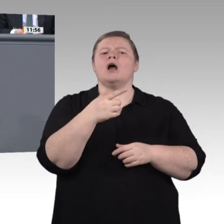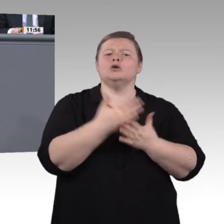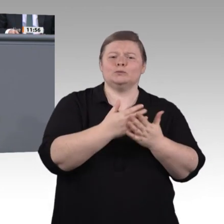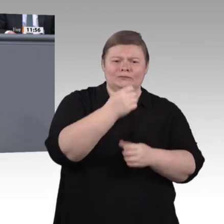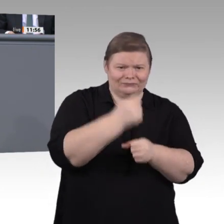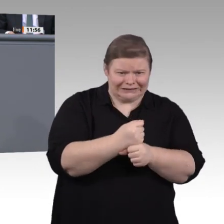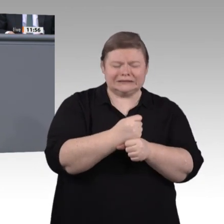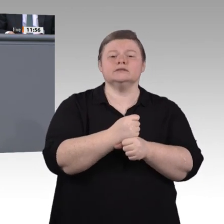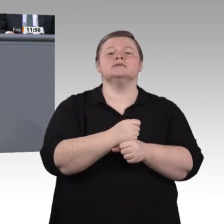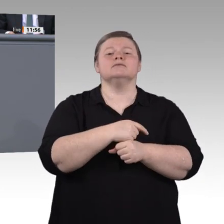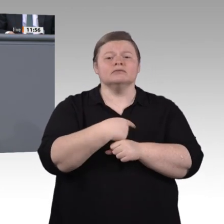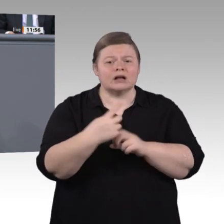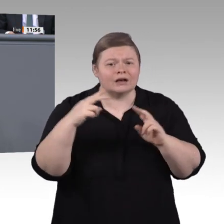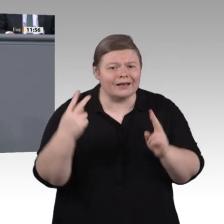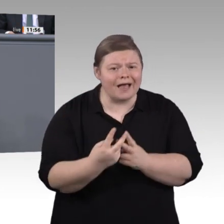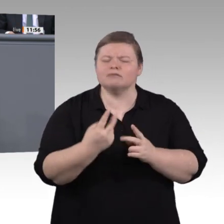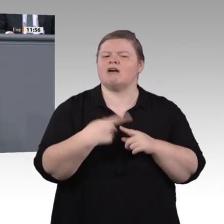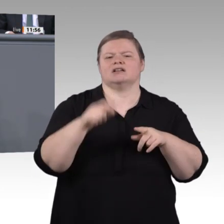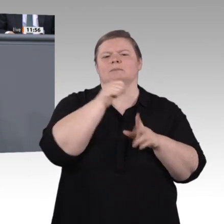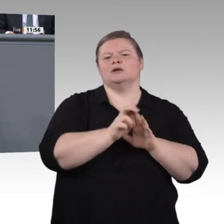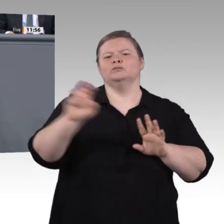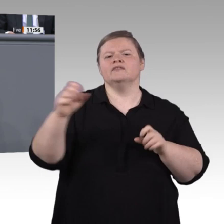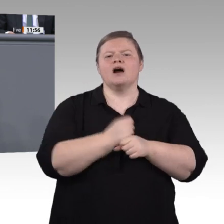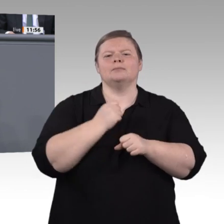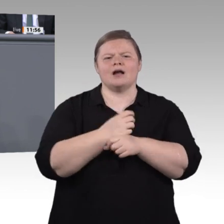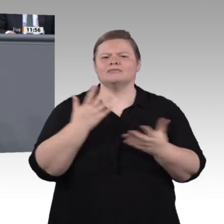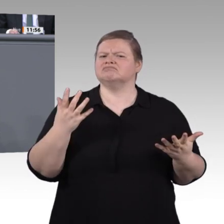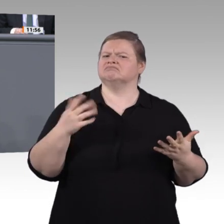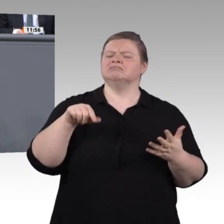die Lehrkräfte und die Berufsschulen. Nur ein Drittel der Berufsschüler glaubt, dass